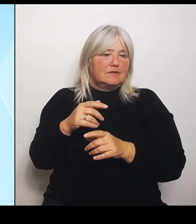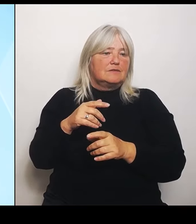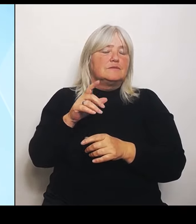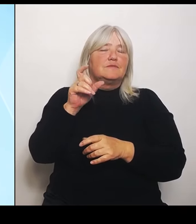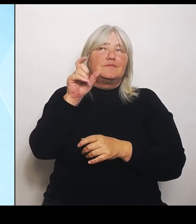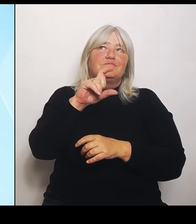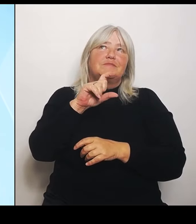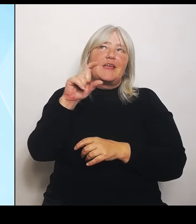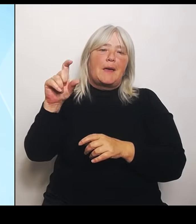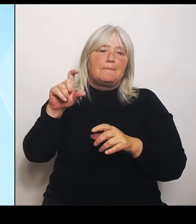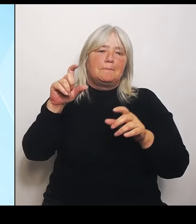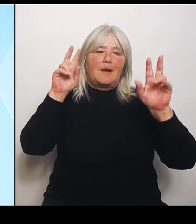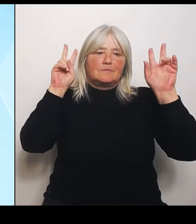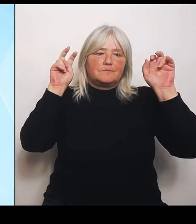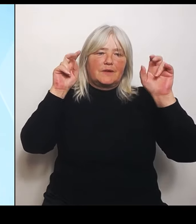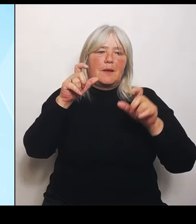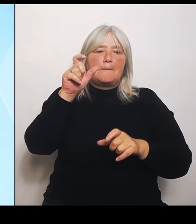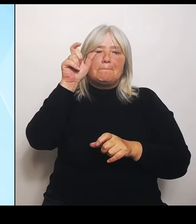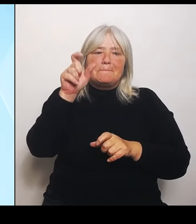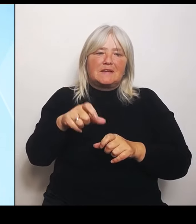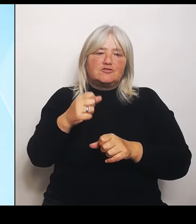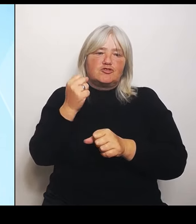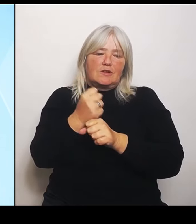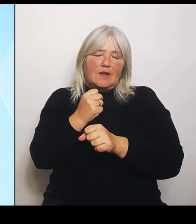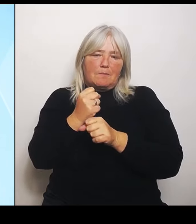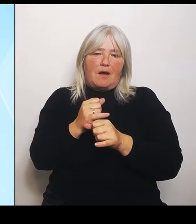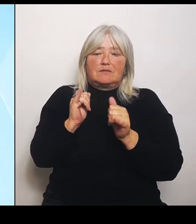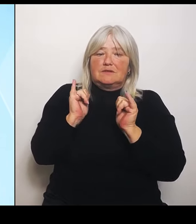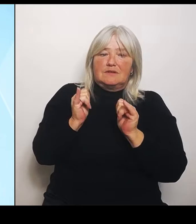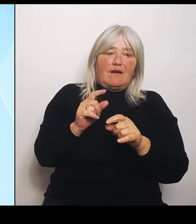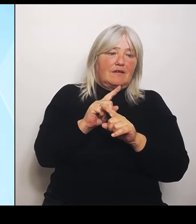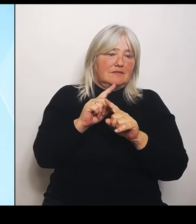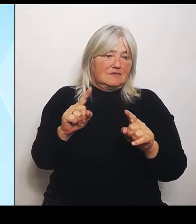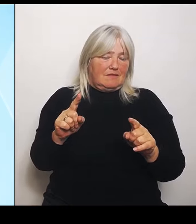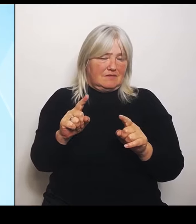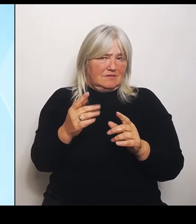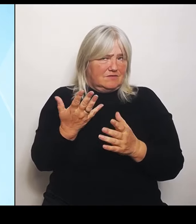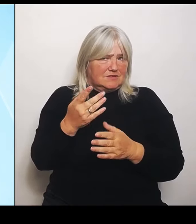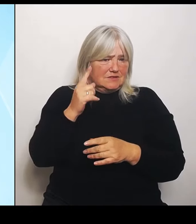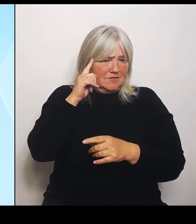Da gibt es unterschiedliche Auffassungen dazu. Und deshalb ist im Endeffekt die Lösung, die jetzt gefunden wurde.